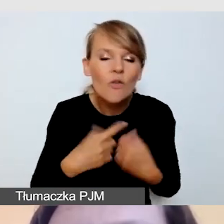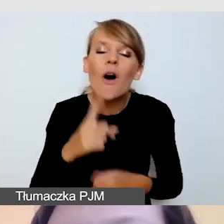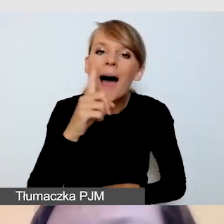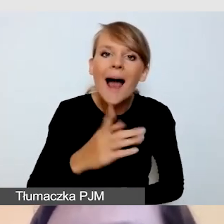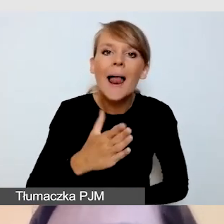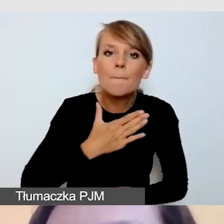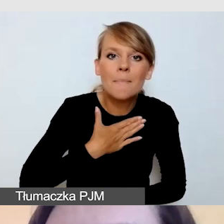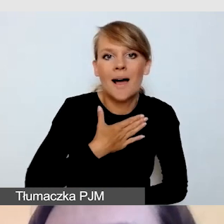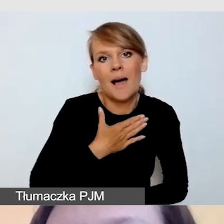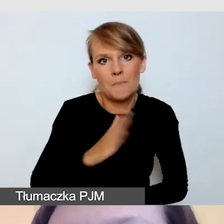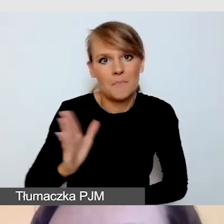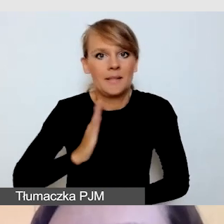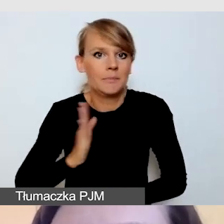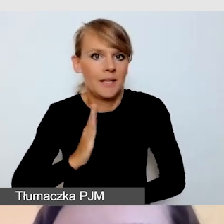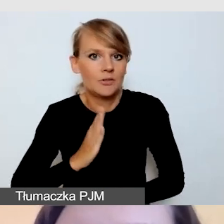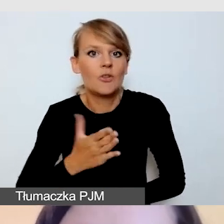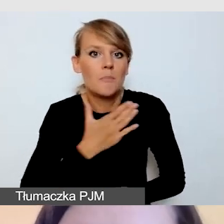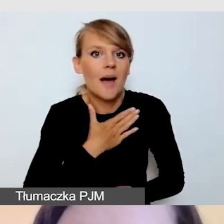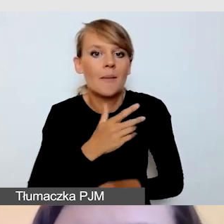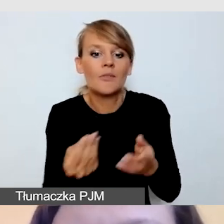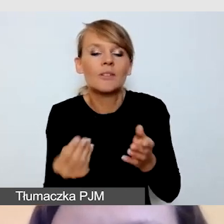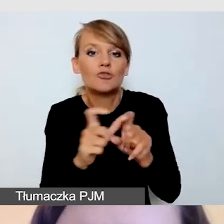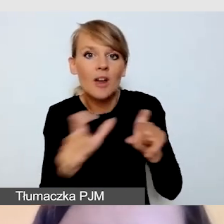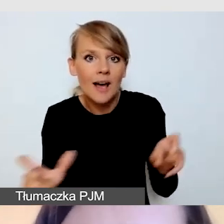w którym jesteśmy w stanie dodać dodatkowe usługi.